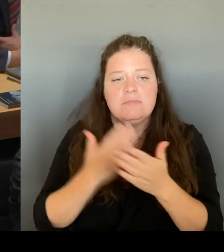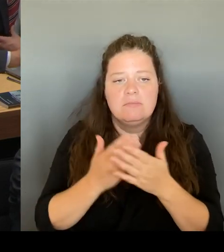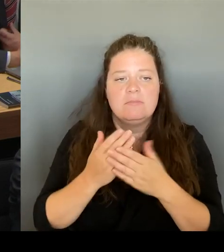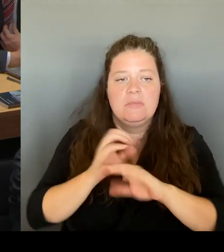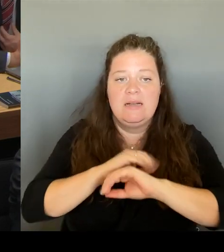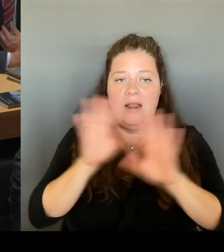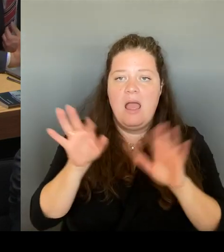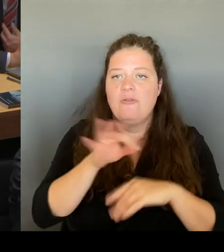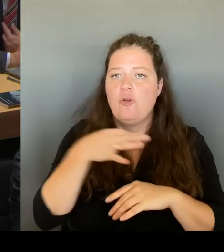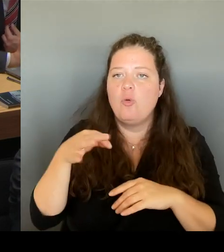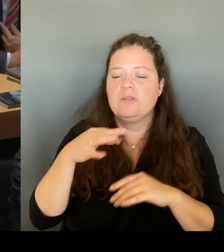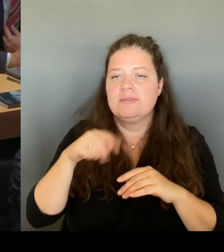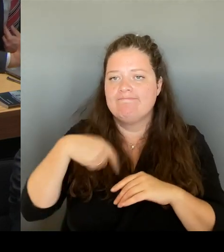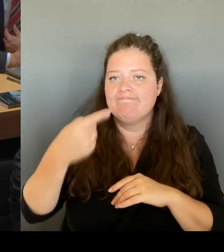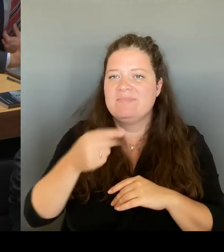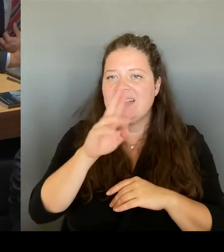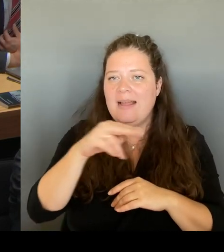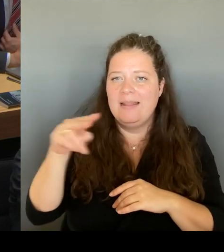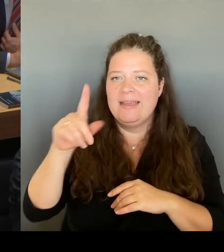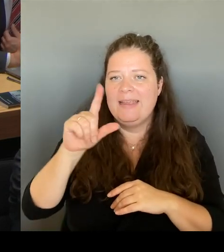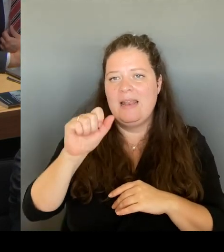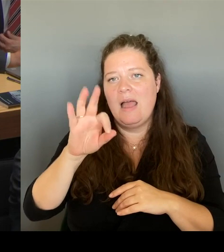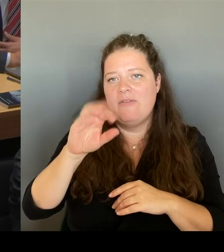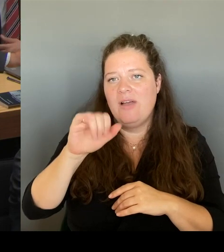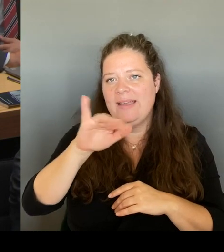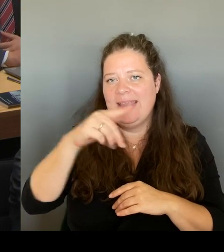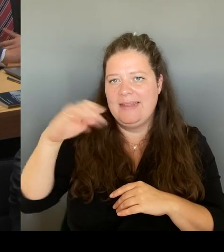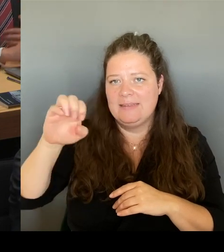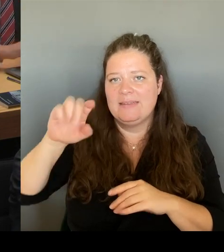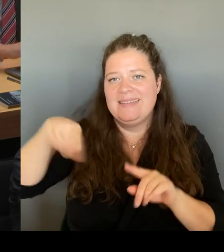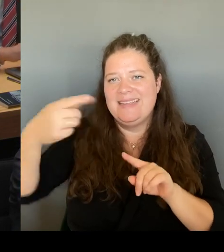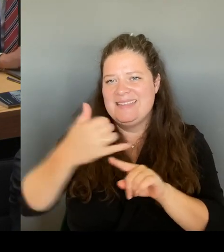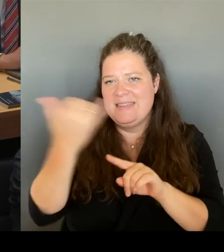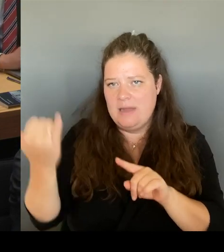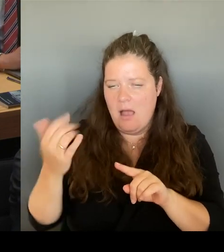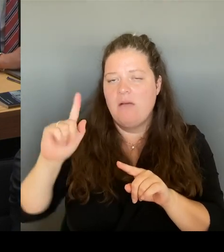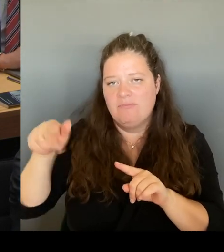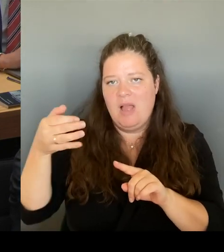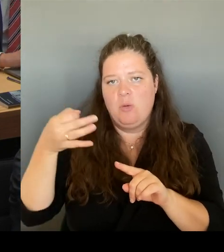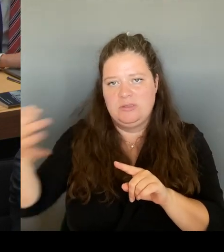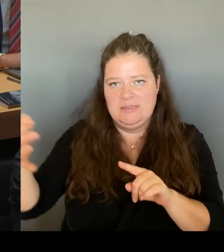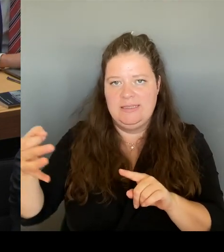diesem Wege öffentlich geworden ist. Aber die Verantwortung für die Kommunikation mit Der Galerie Lafayette